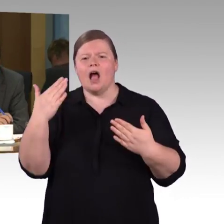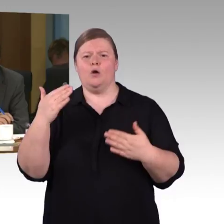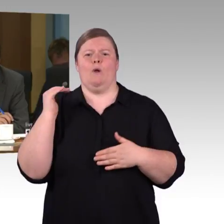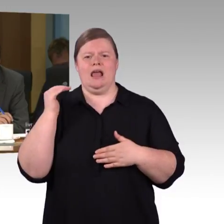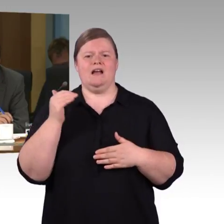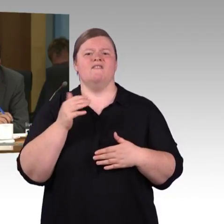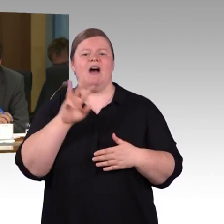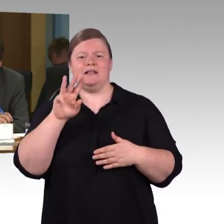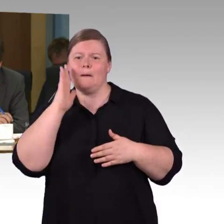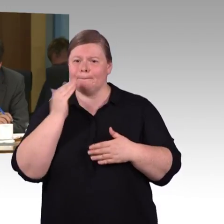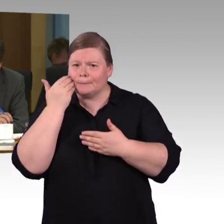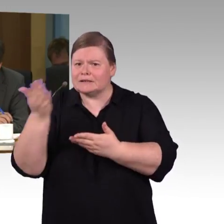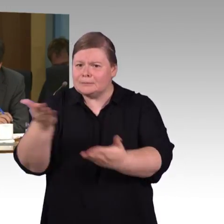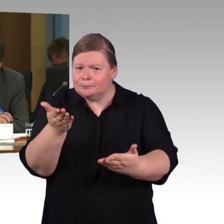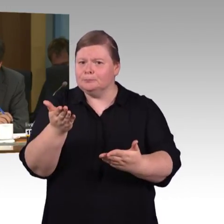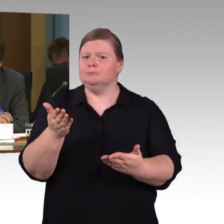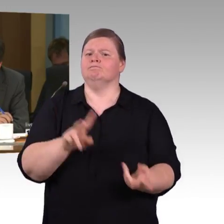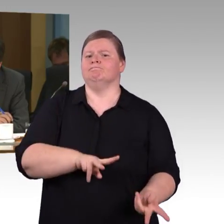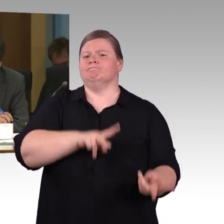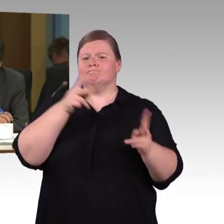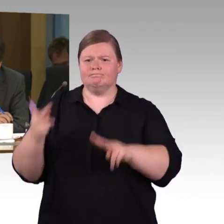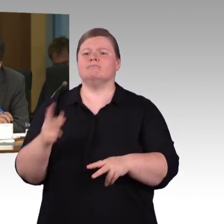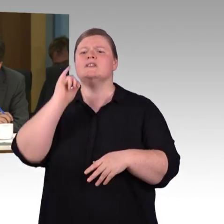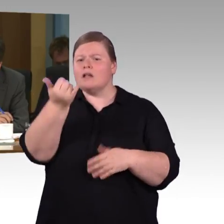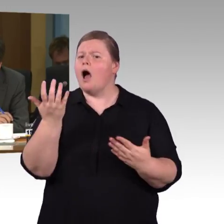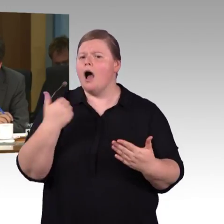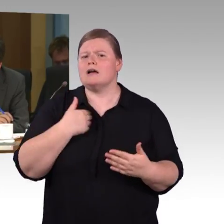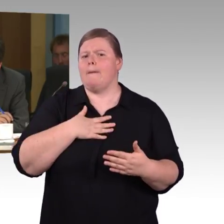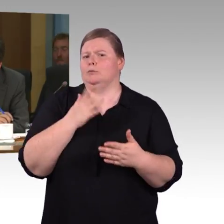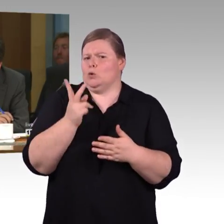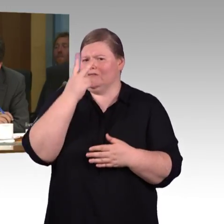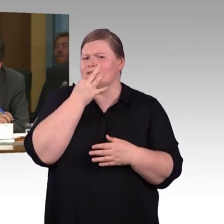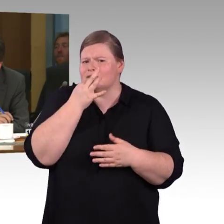Das heißt, dass es keine Stufen gibt oder gilt die Vereinbarung